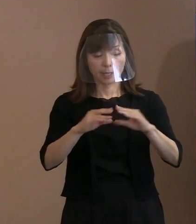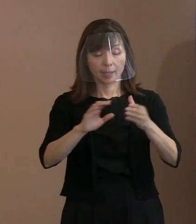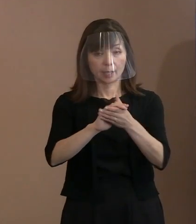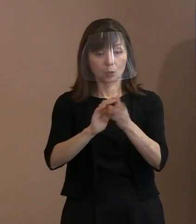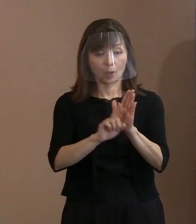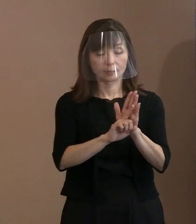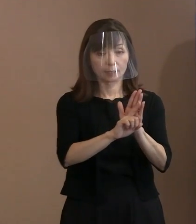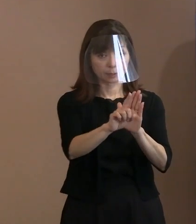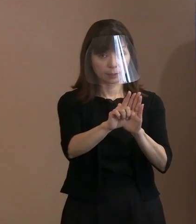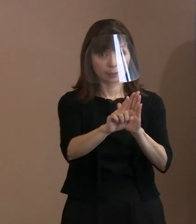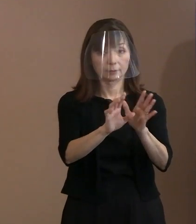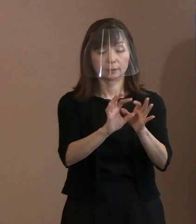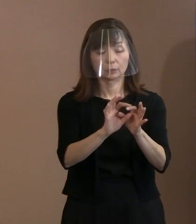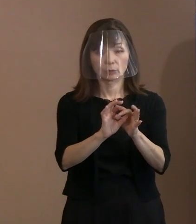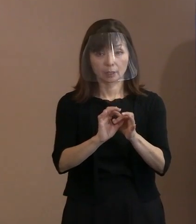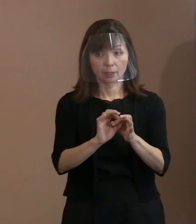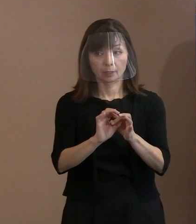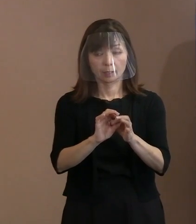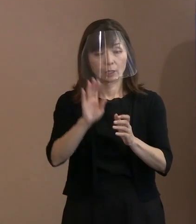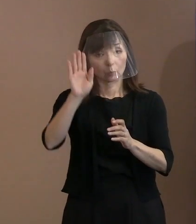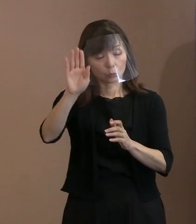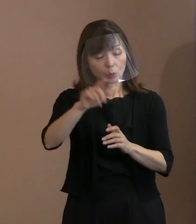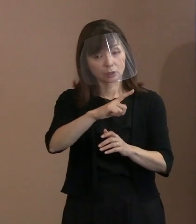今後いろいろな方から 御質問もあるかもしれませんので､